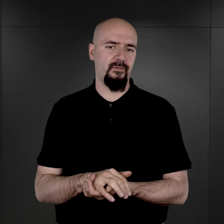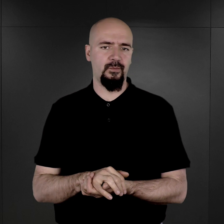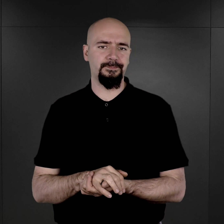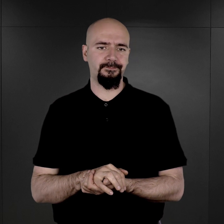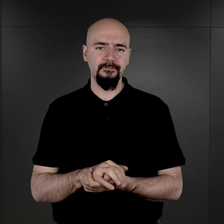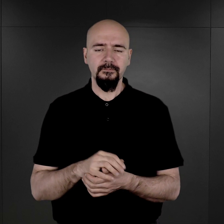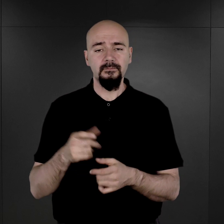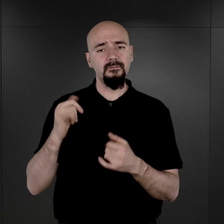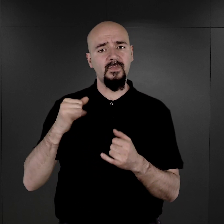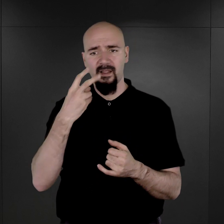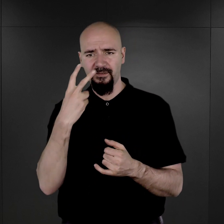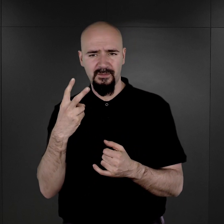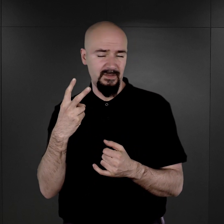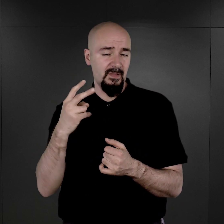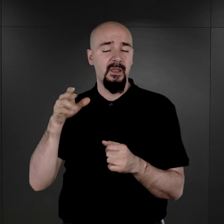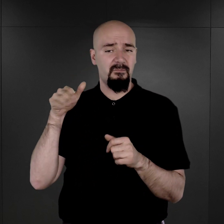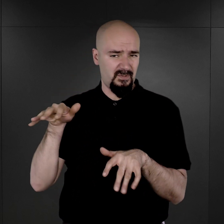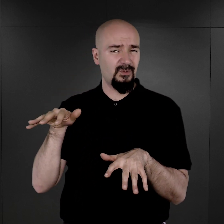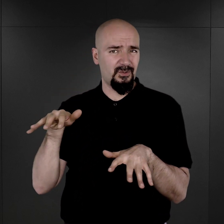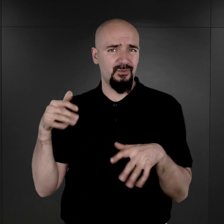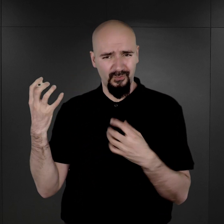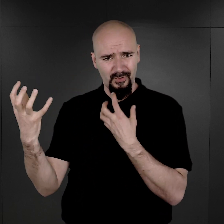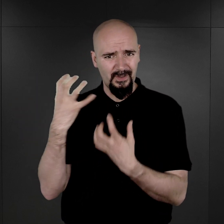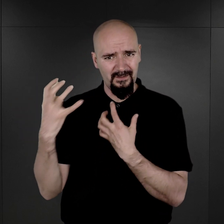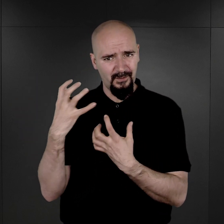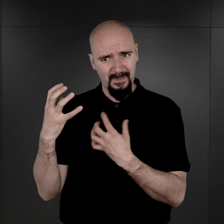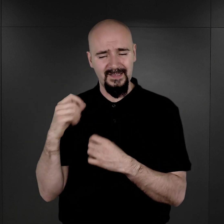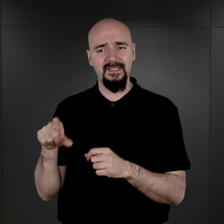Więc jak widzimy, było to dość pełne dossier informacji, takich,